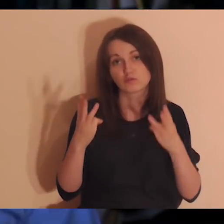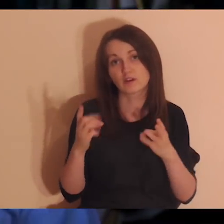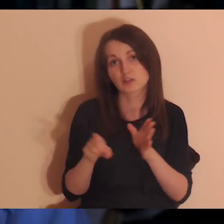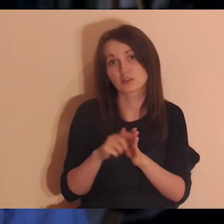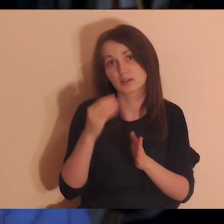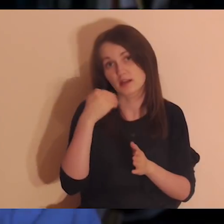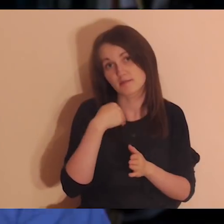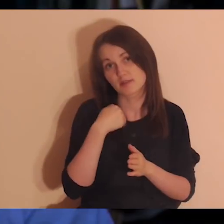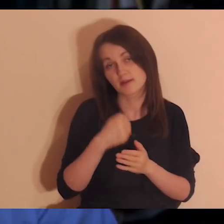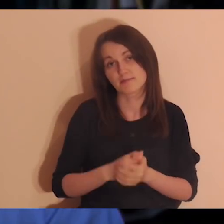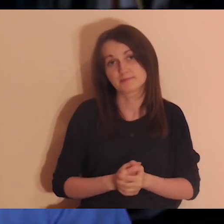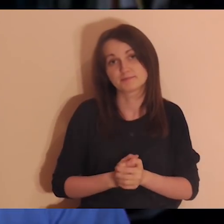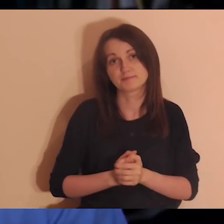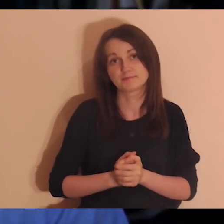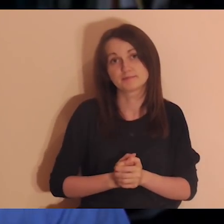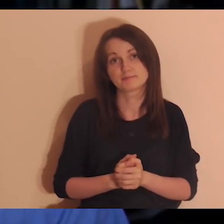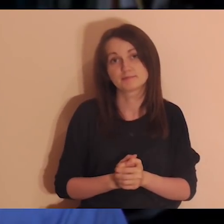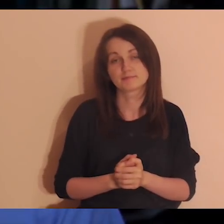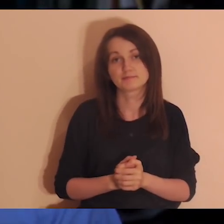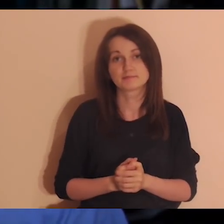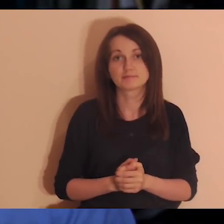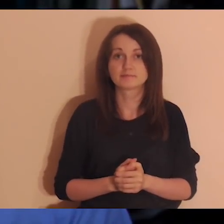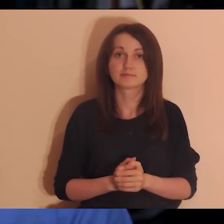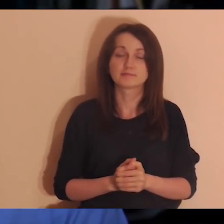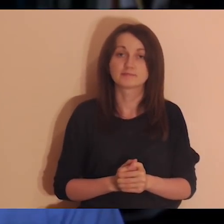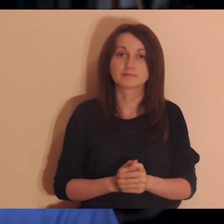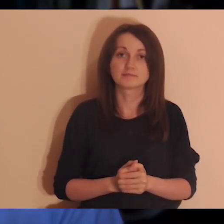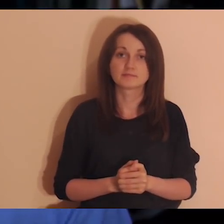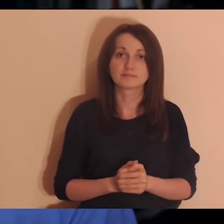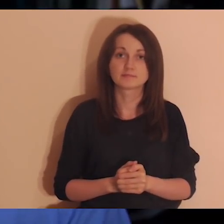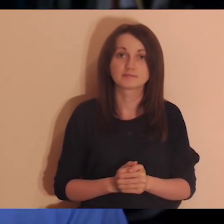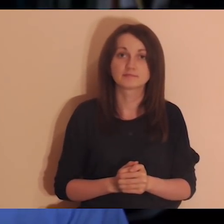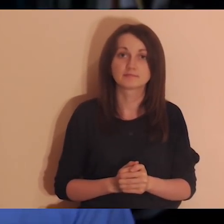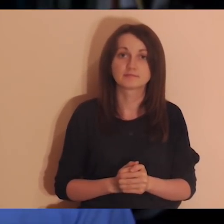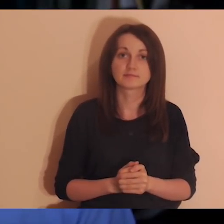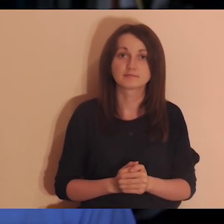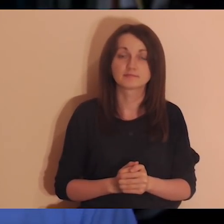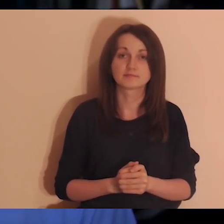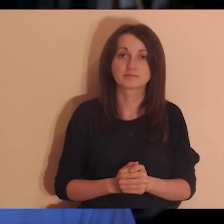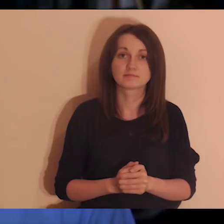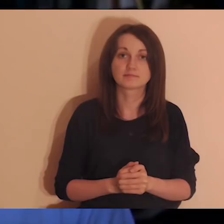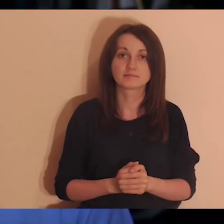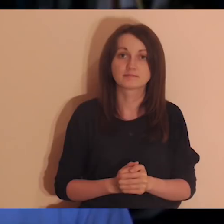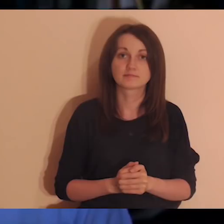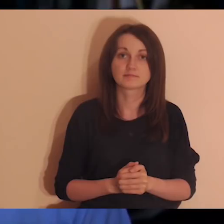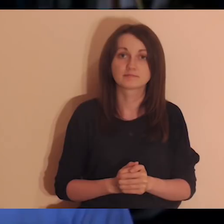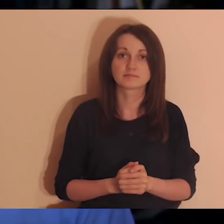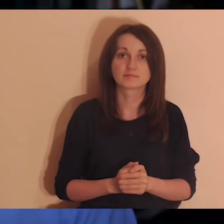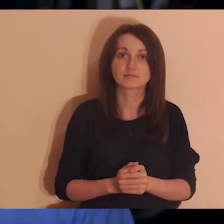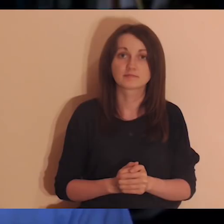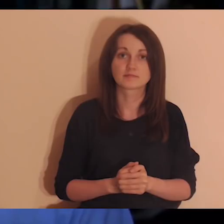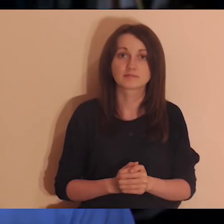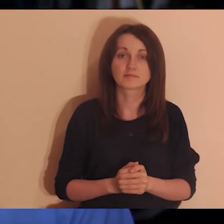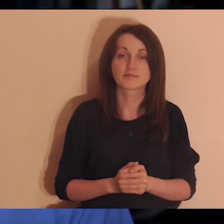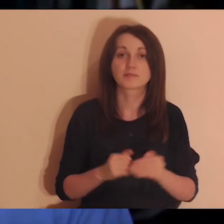My często robimy tak, że mówimy sobie: „ta osoba nie jest dla mnie ważna”,